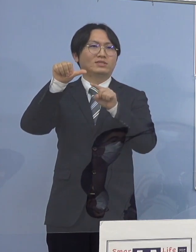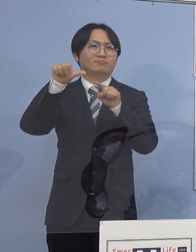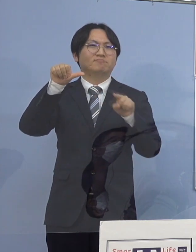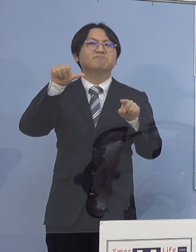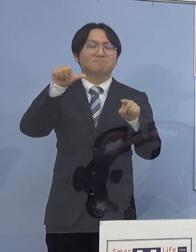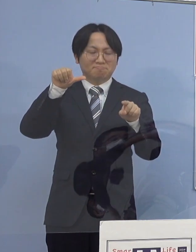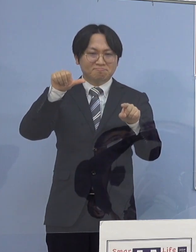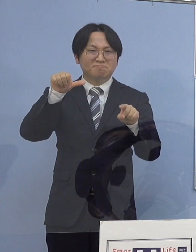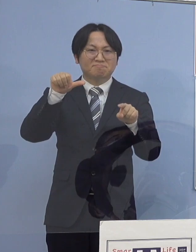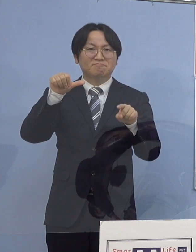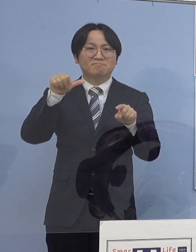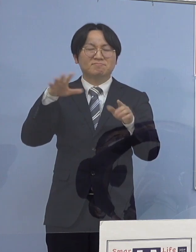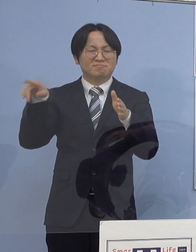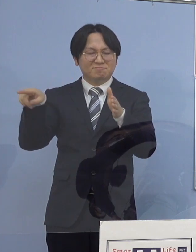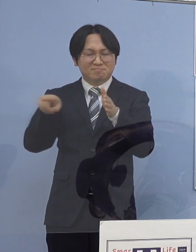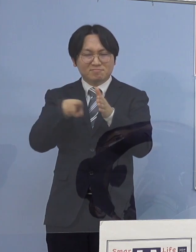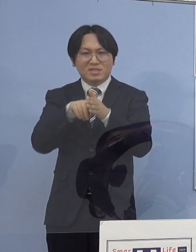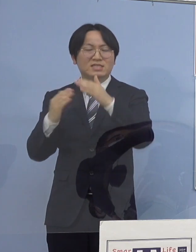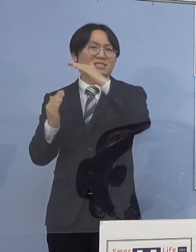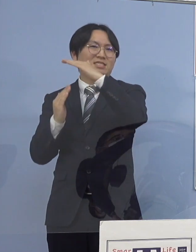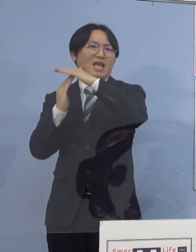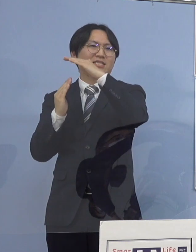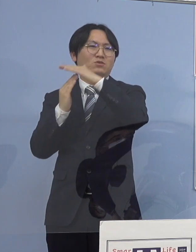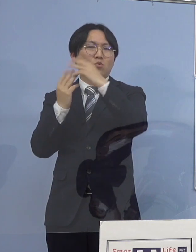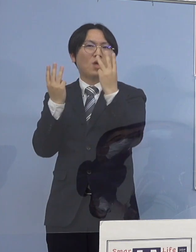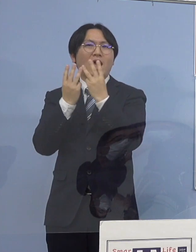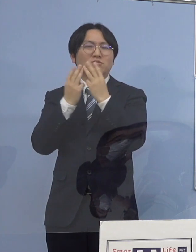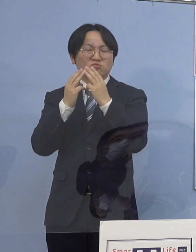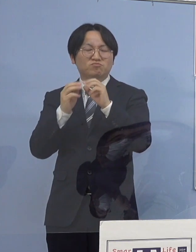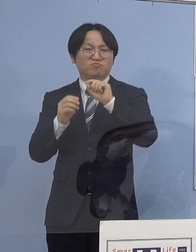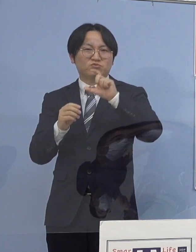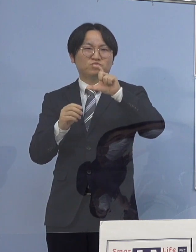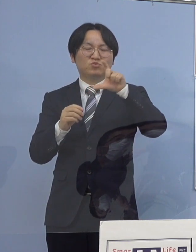過去最多を更新中ということになります